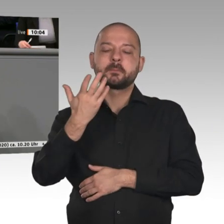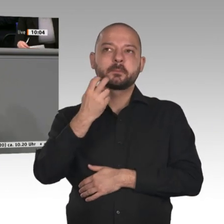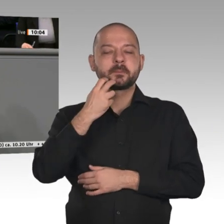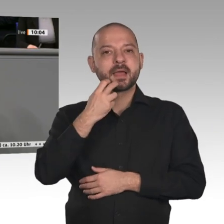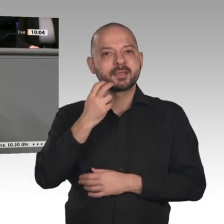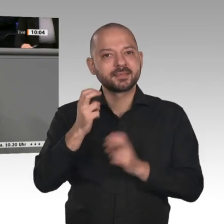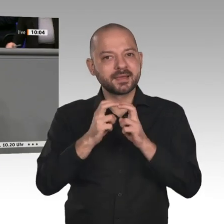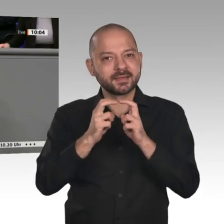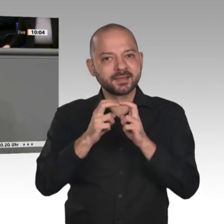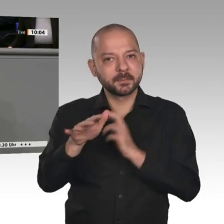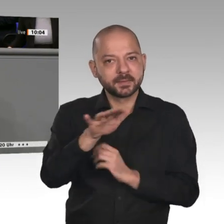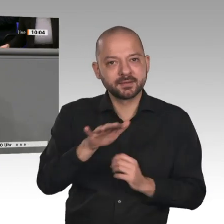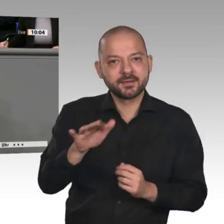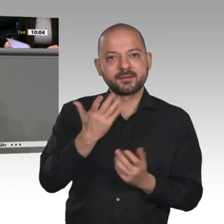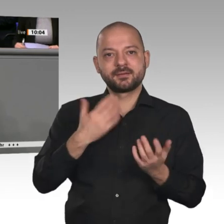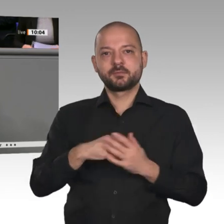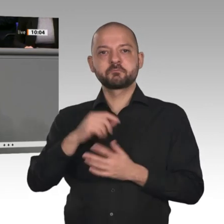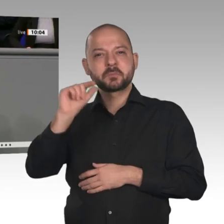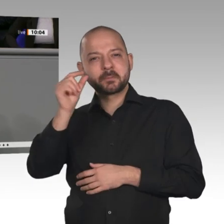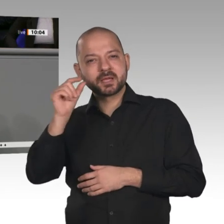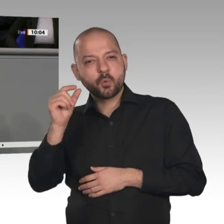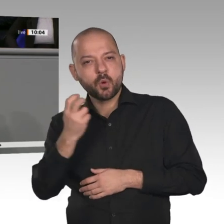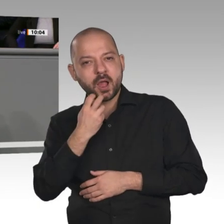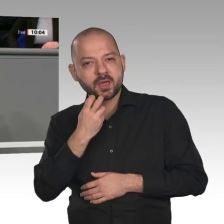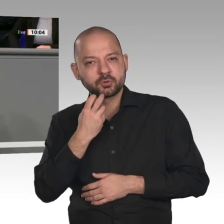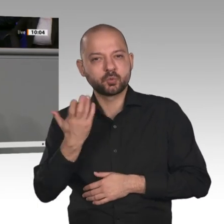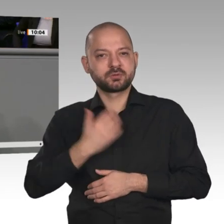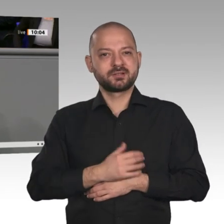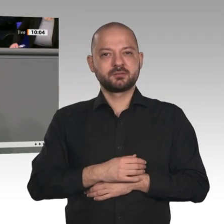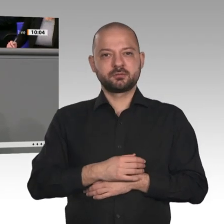bei 5G als auch bei 6G brauchen, damit Europa hier die Kompetenzen zurückgewinnt. Wenn